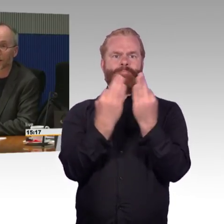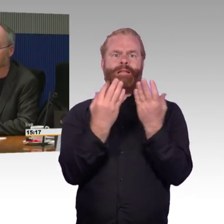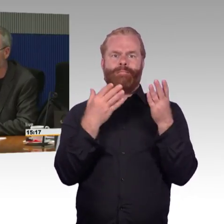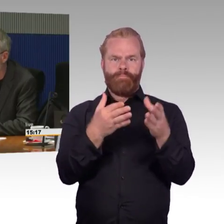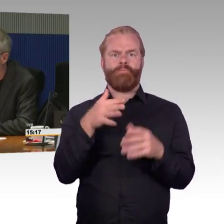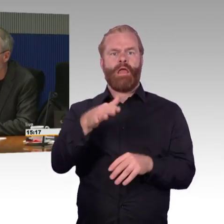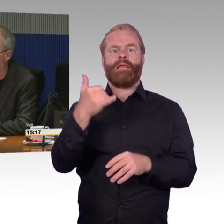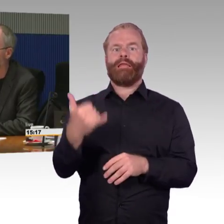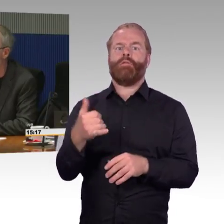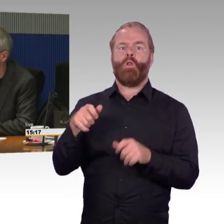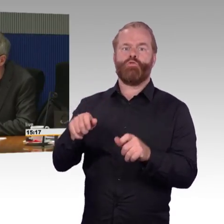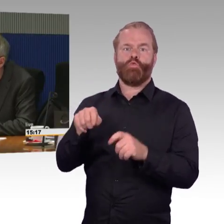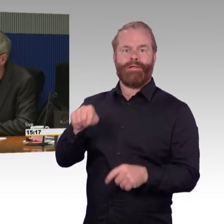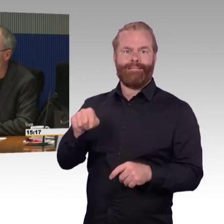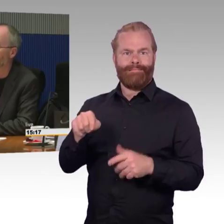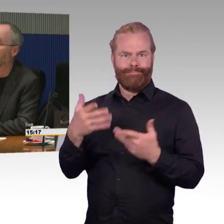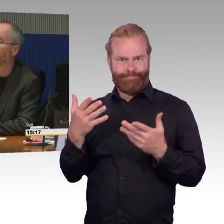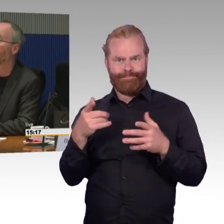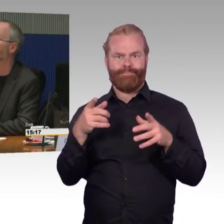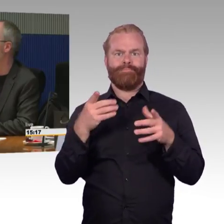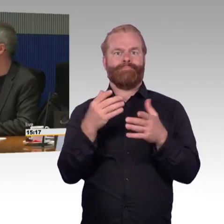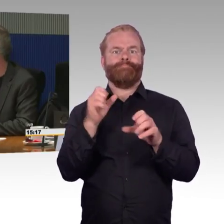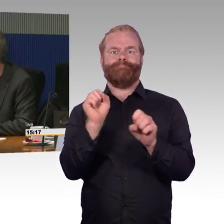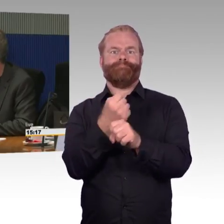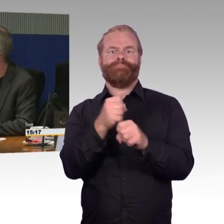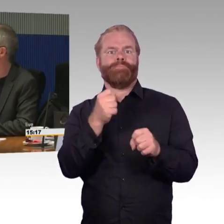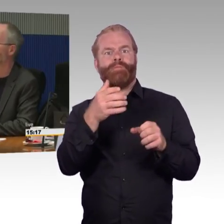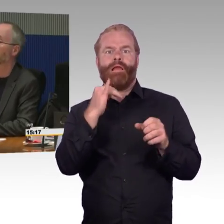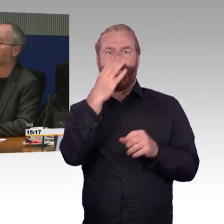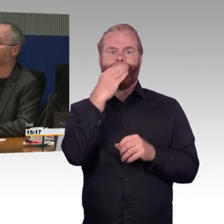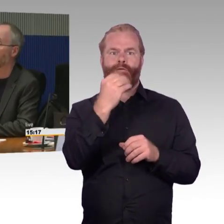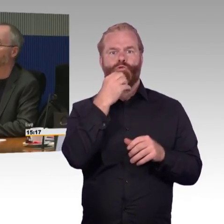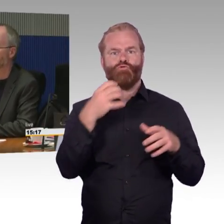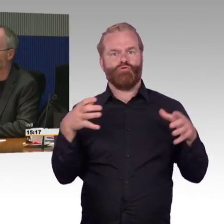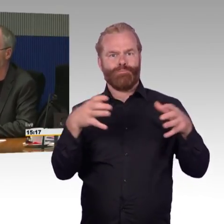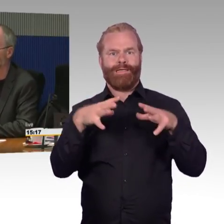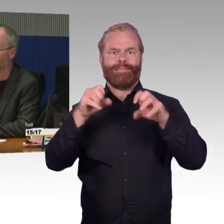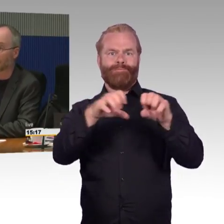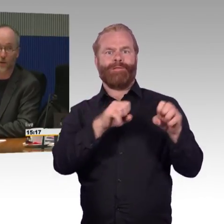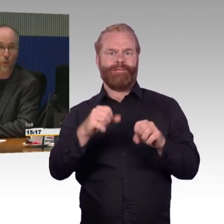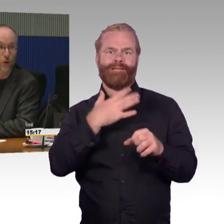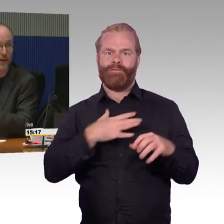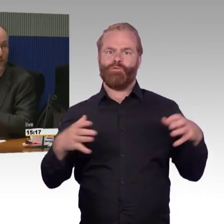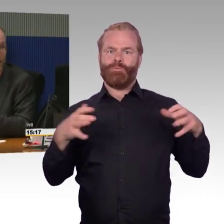weil es nicht möglich ist, einen Sitzplatz für Menschen ohne Behinderung direkt neben dem Sitzplatz für Menschen im Rollstuhl zu buchen.